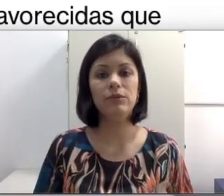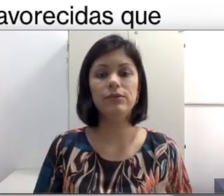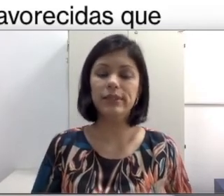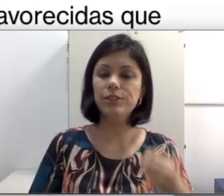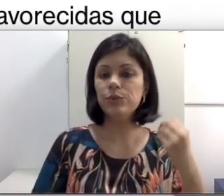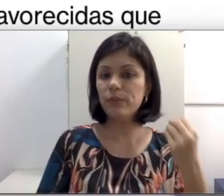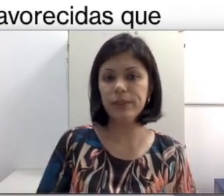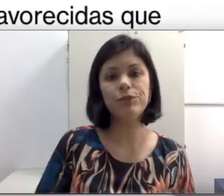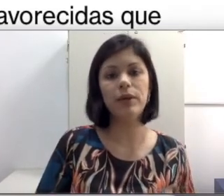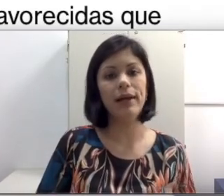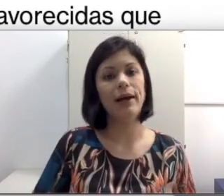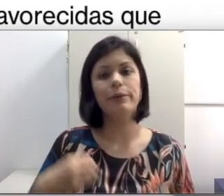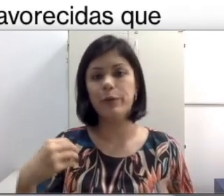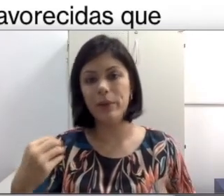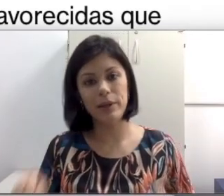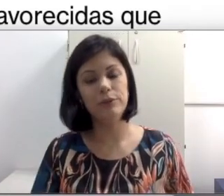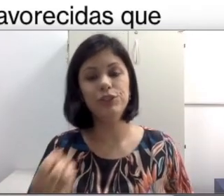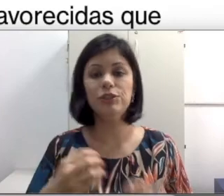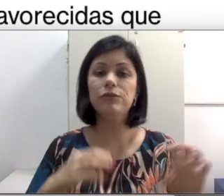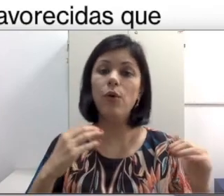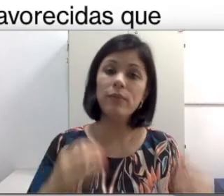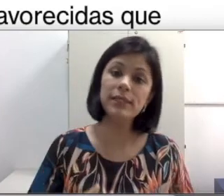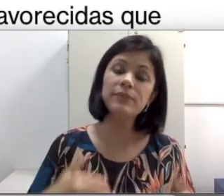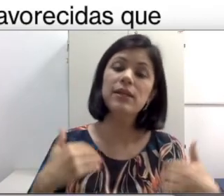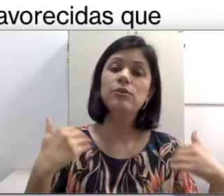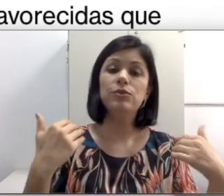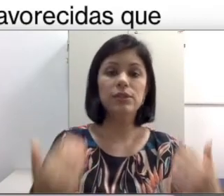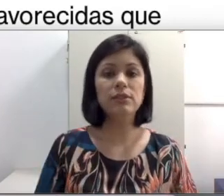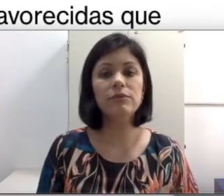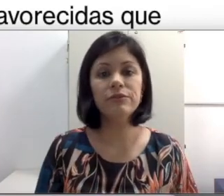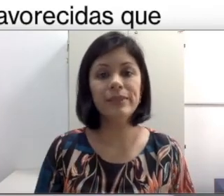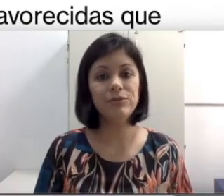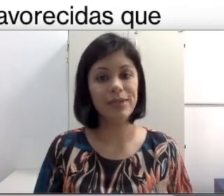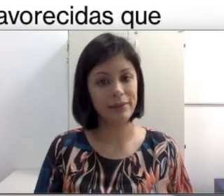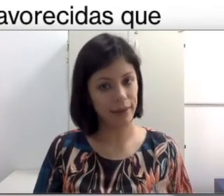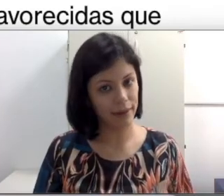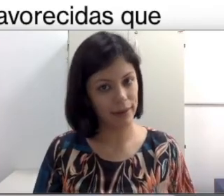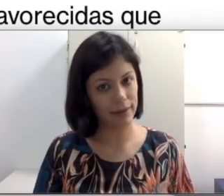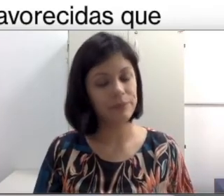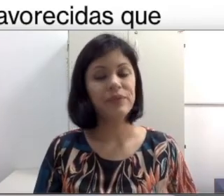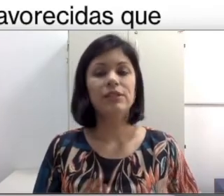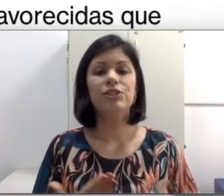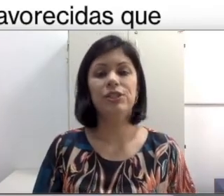seja do implante coclear, do aparelho auditivo, ou mesmo do desenvolvimento da técnica de